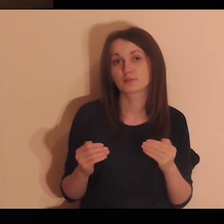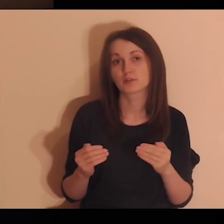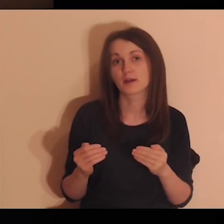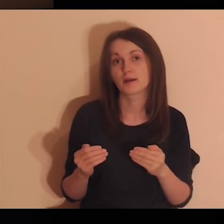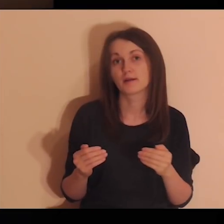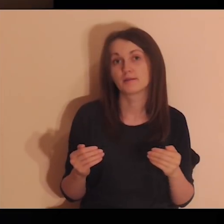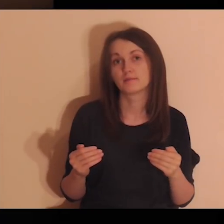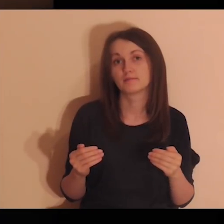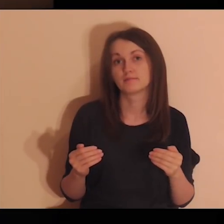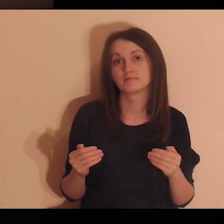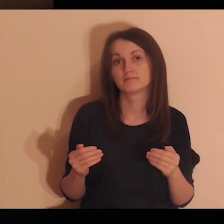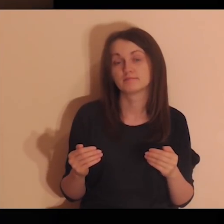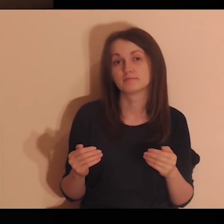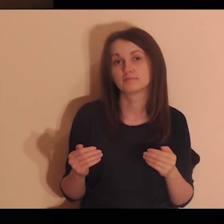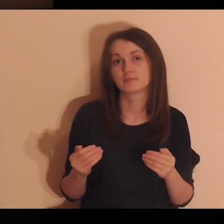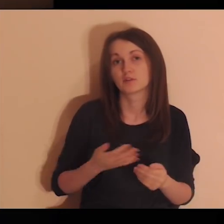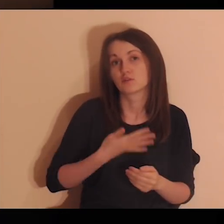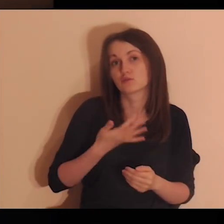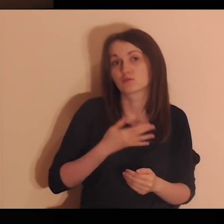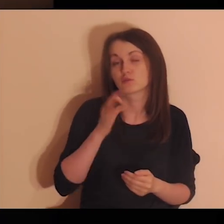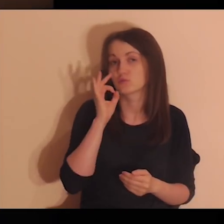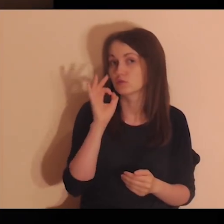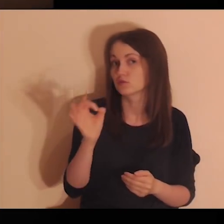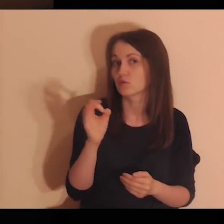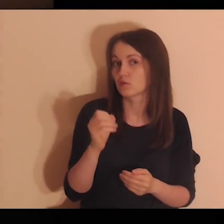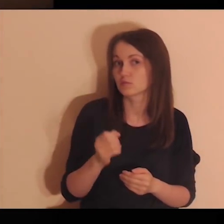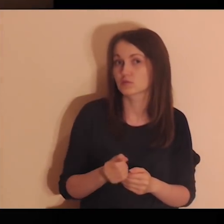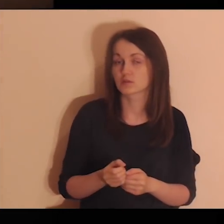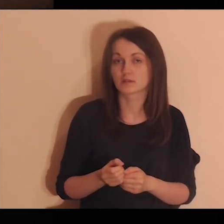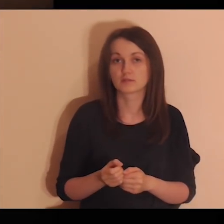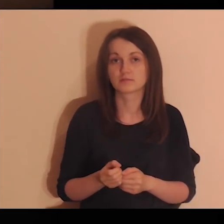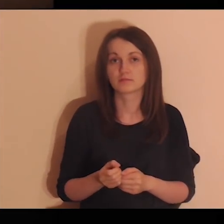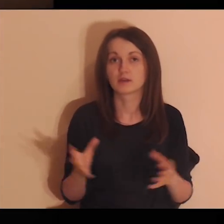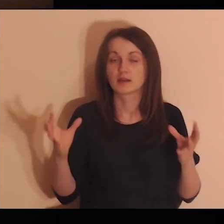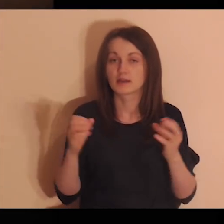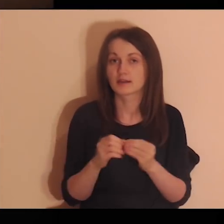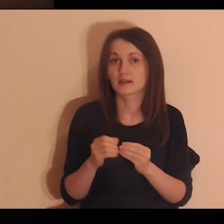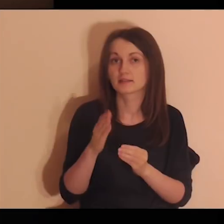Skoro mogłeś choć trochę poczuć się dobrze z tymi osobami,